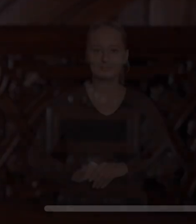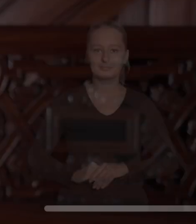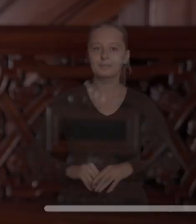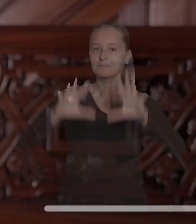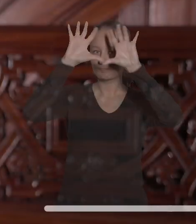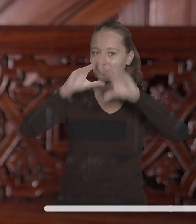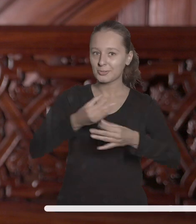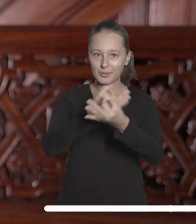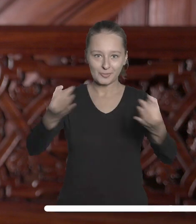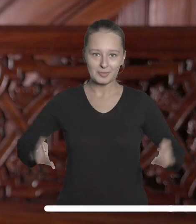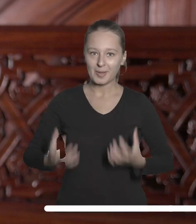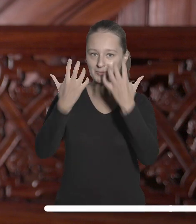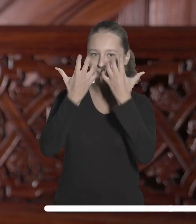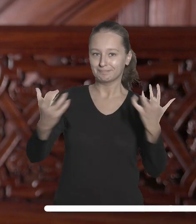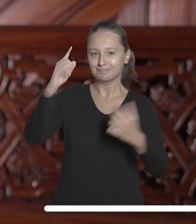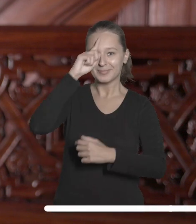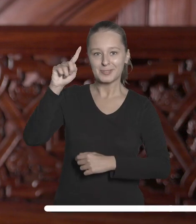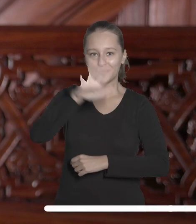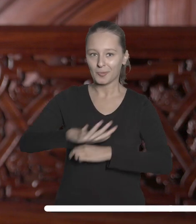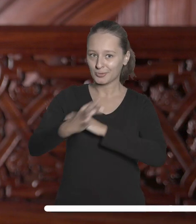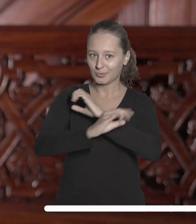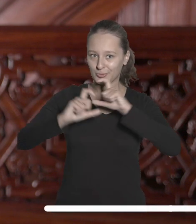Szanowni Państwo, droga społeczności naszej Uczelni.